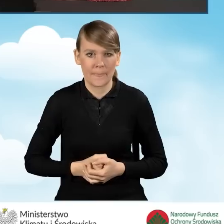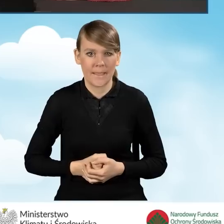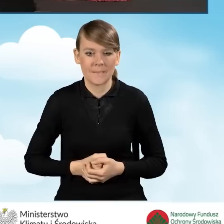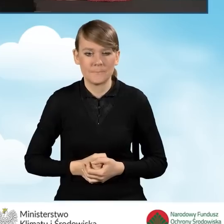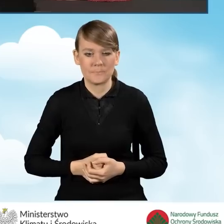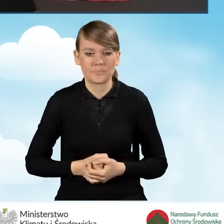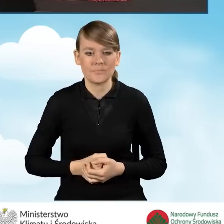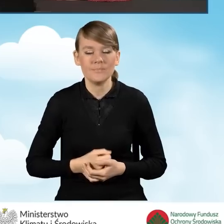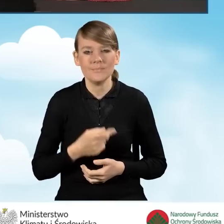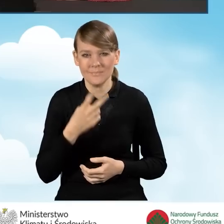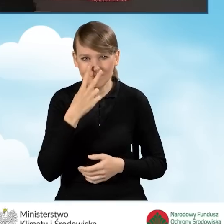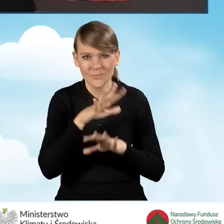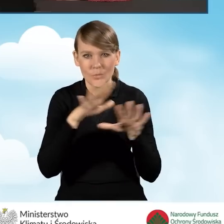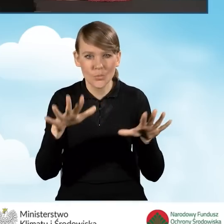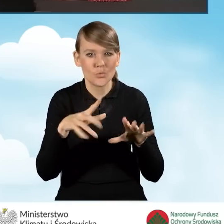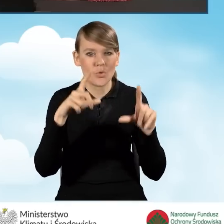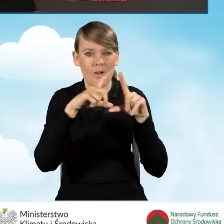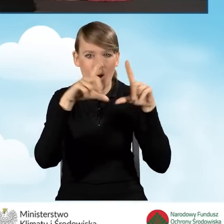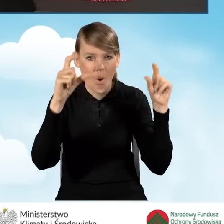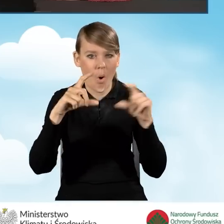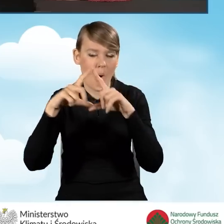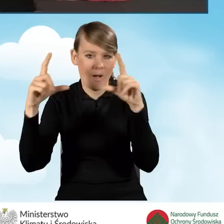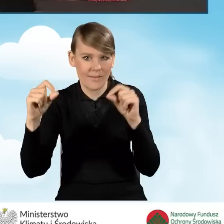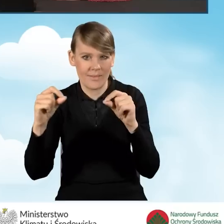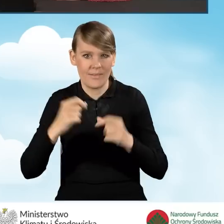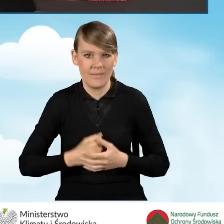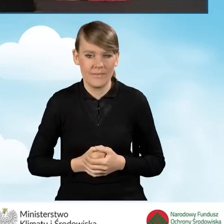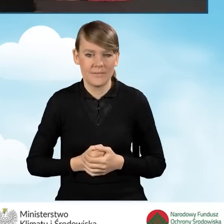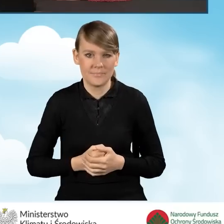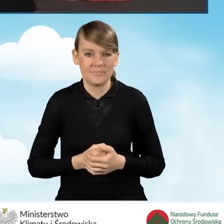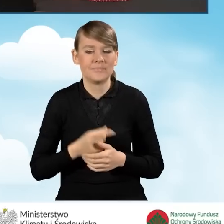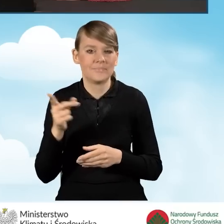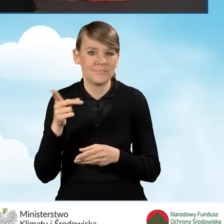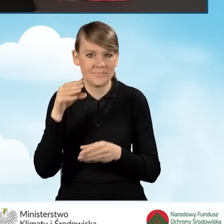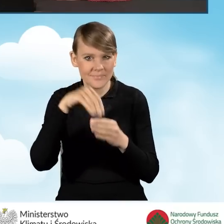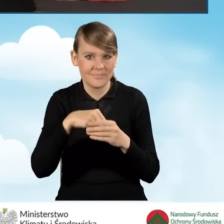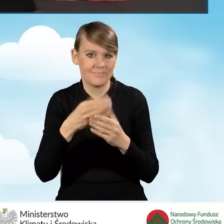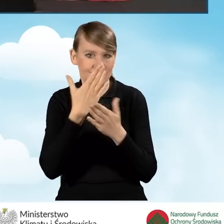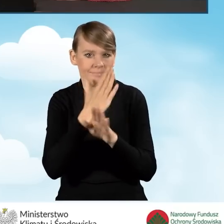Mamy całą serię ikon, okienek, które pokazują nam jak wygląda